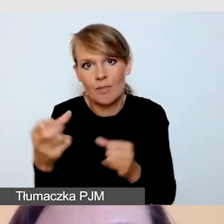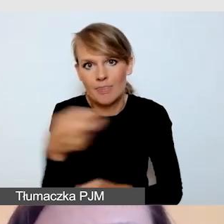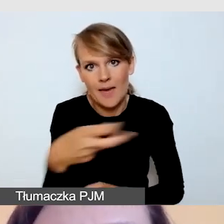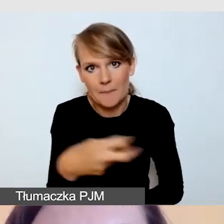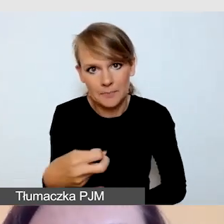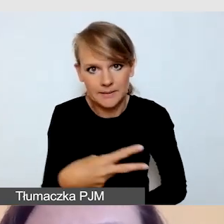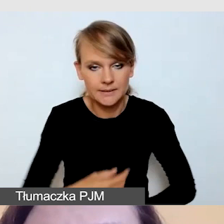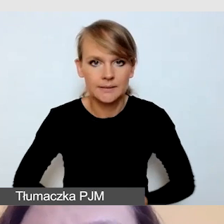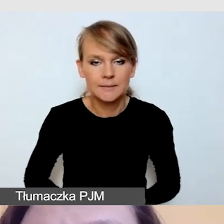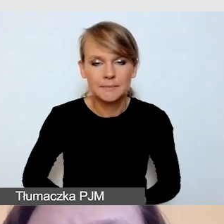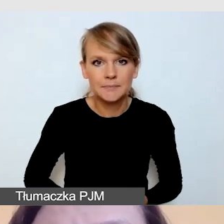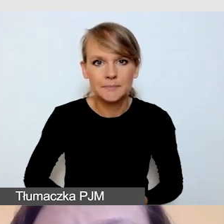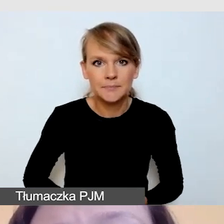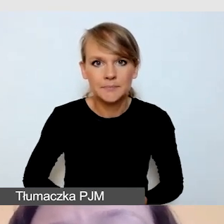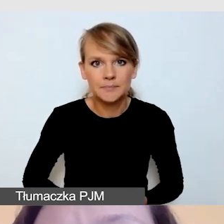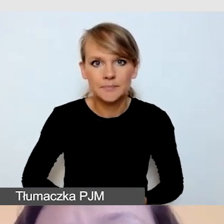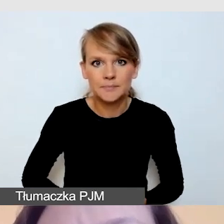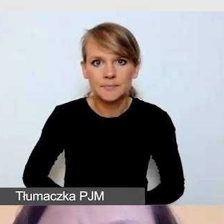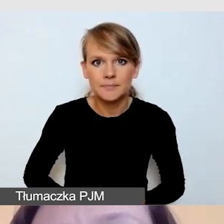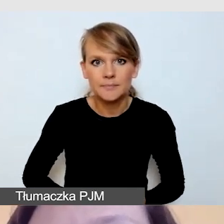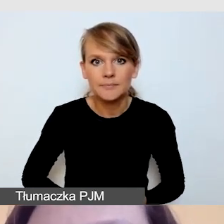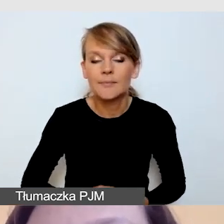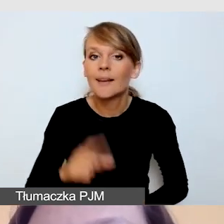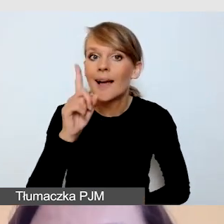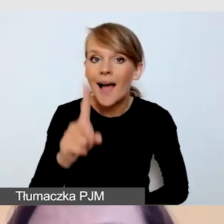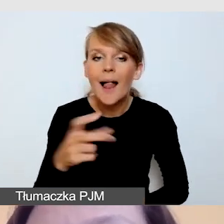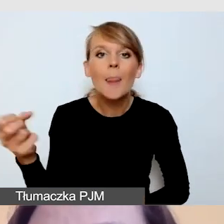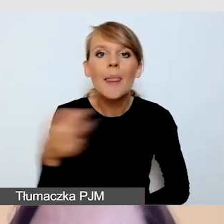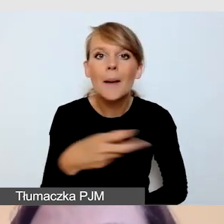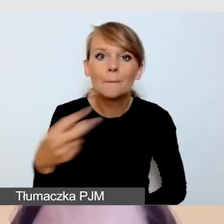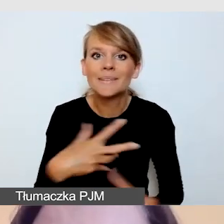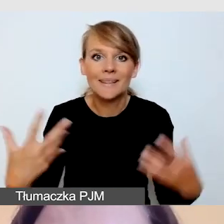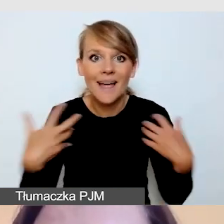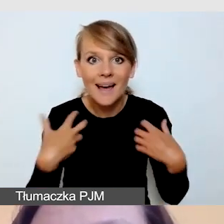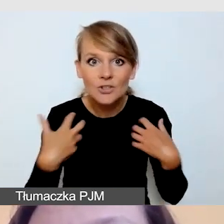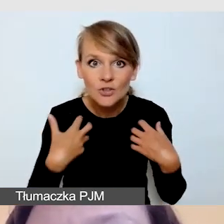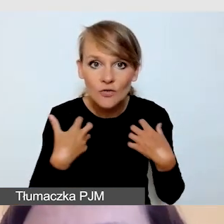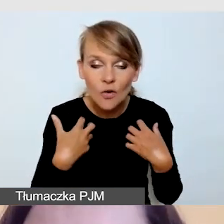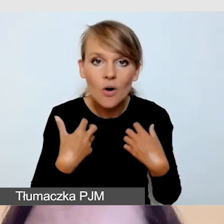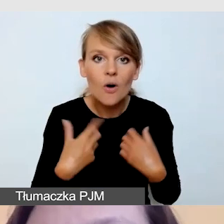Niemniej jednak napisy na żywo ciągle są czymś nowym,